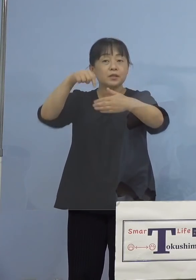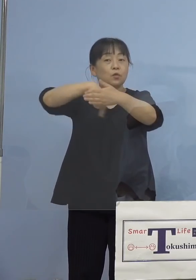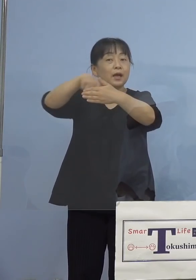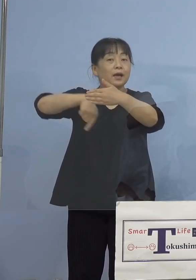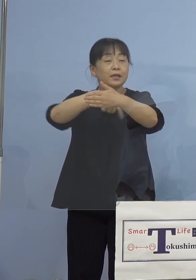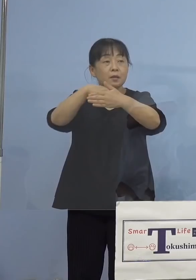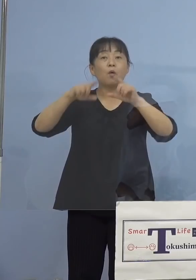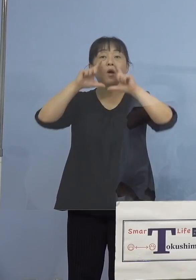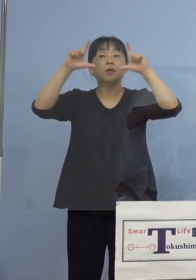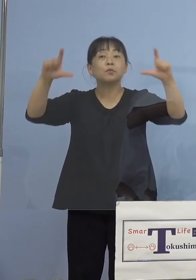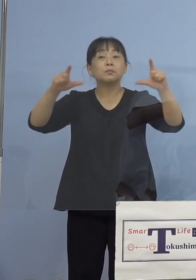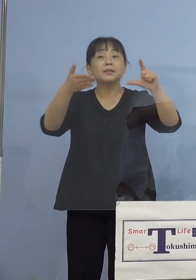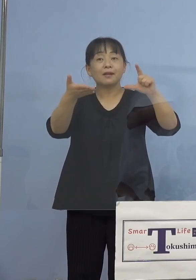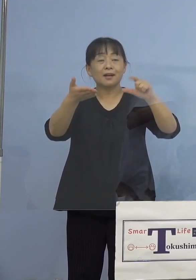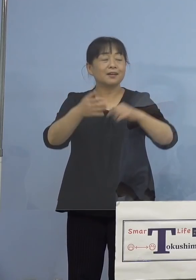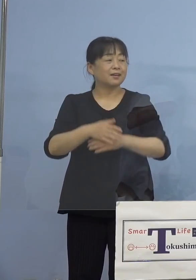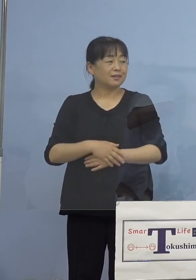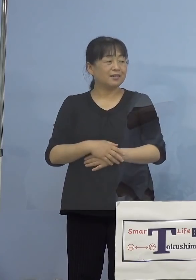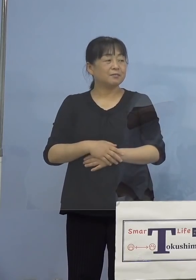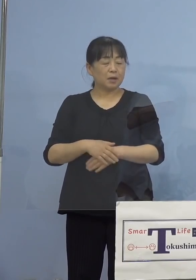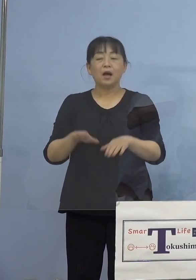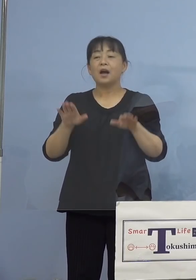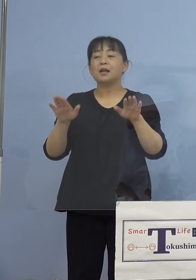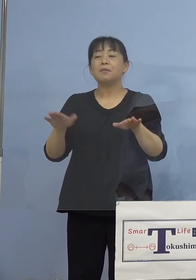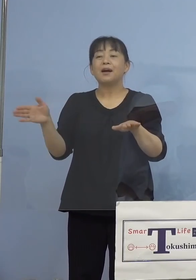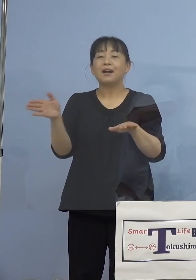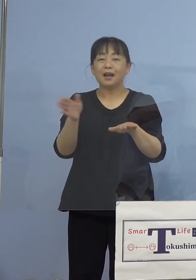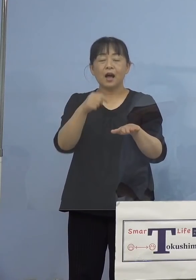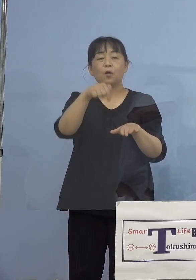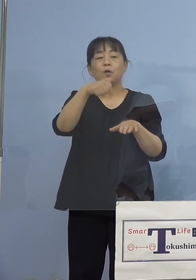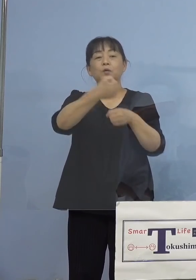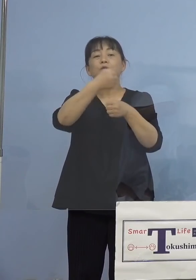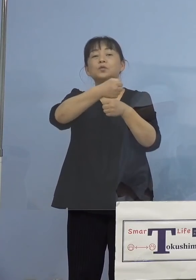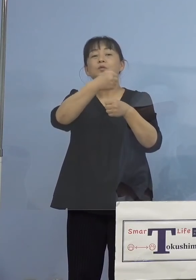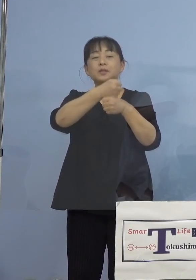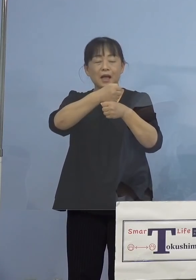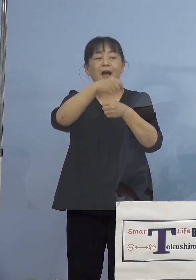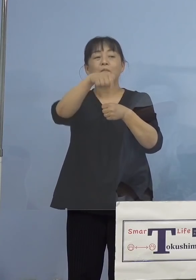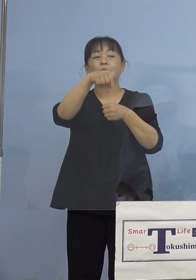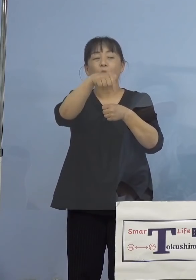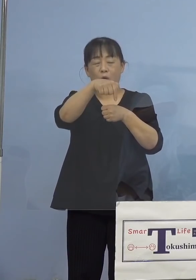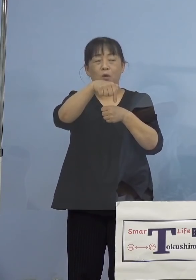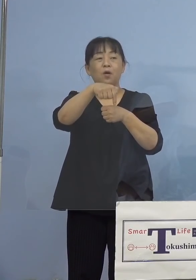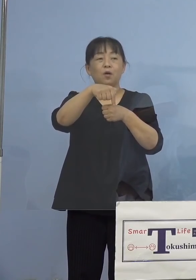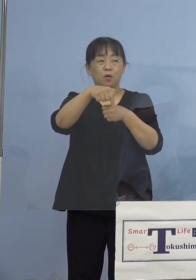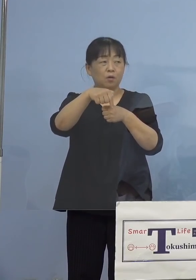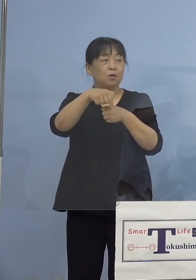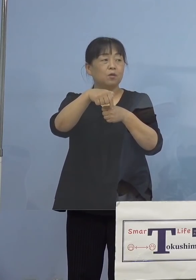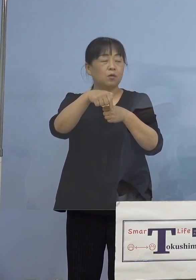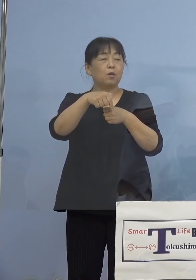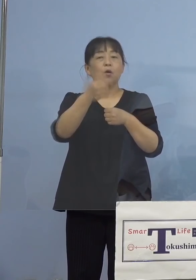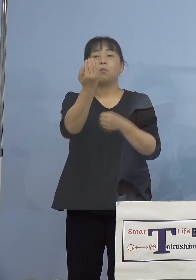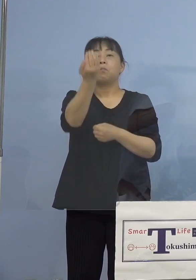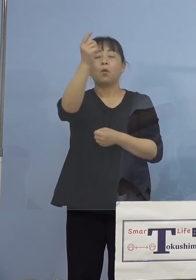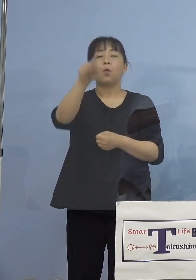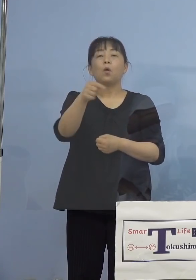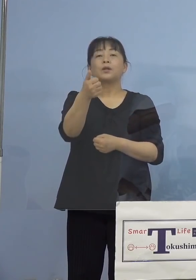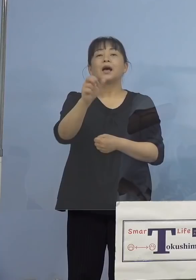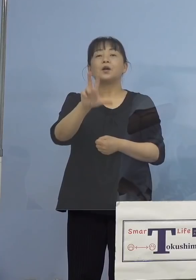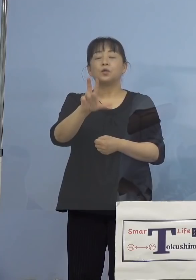（知事） これから今作ったものをどんどん わかりやすく、例えばポータルサイト こういったところへ出していければと